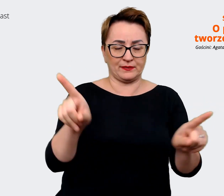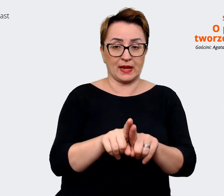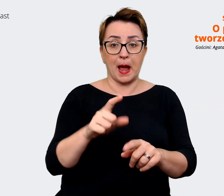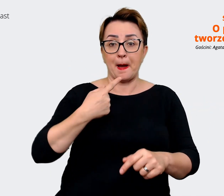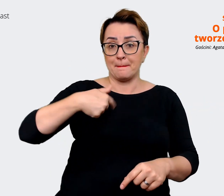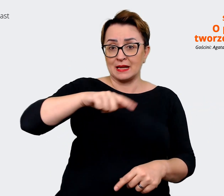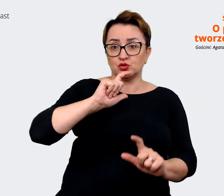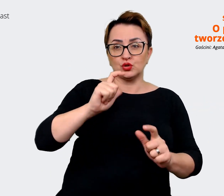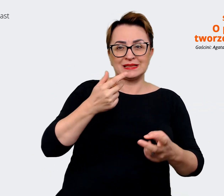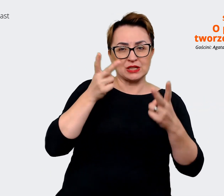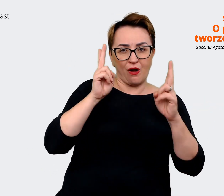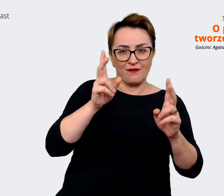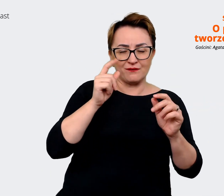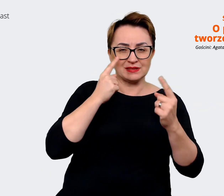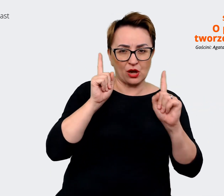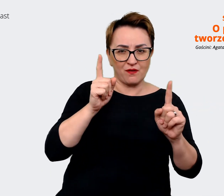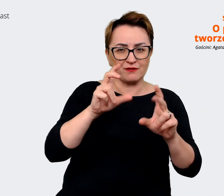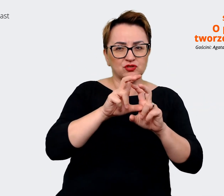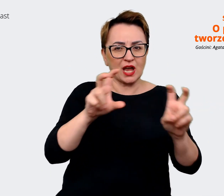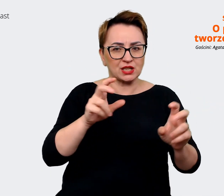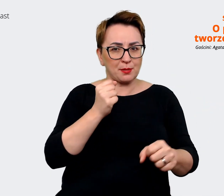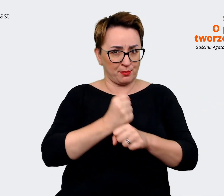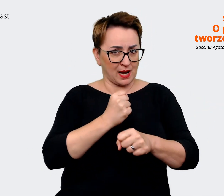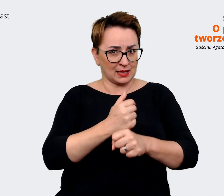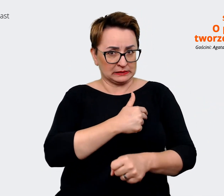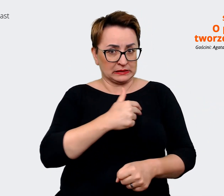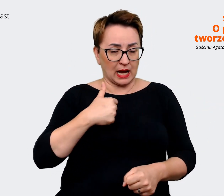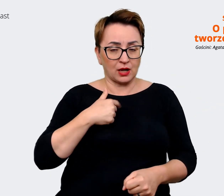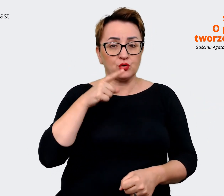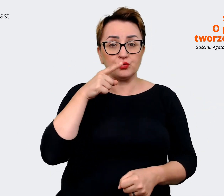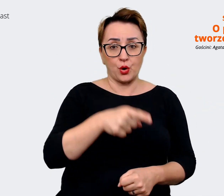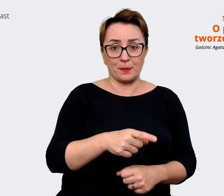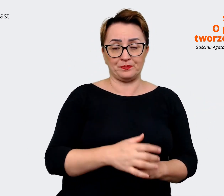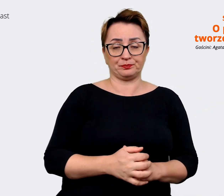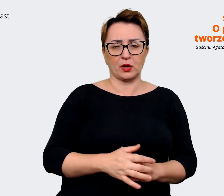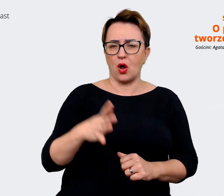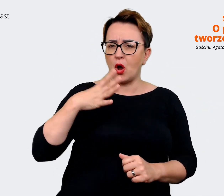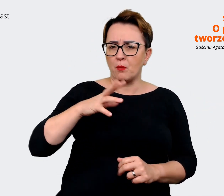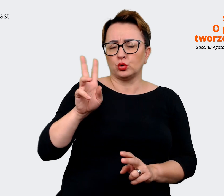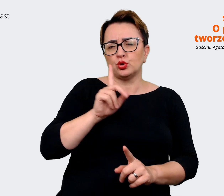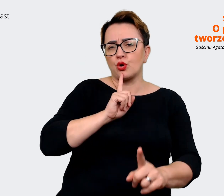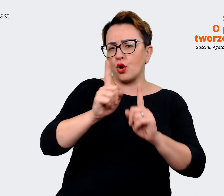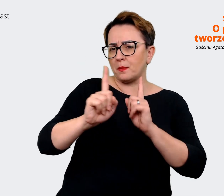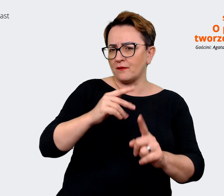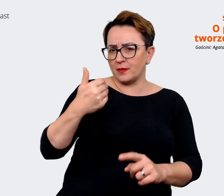w trakcie naszych prac to to, że bez względu na to z kim rozmawialiśmy, to wszyscy byli dumni z tego,